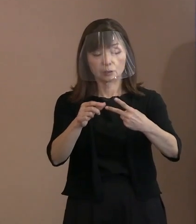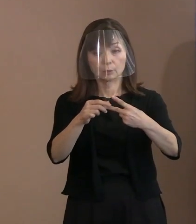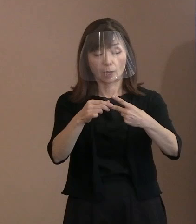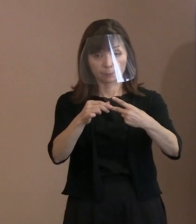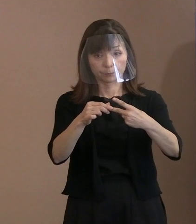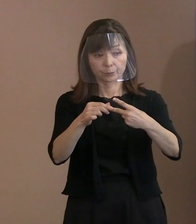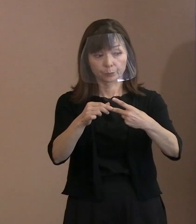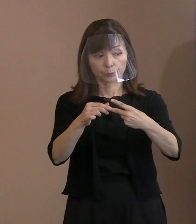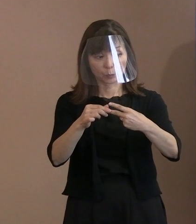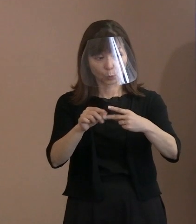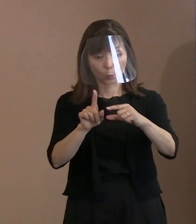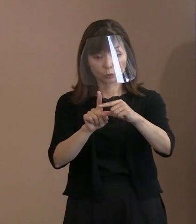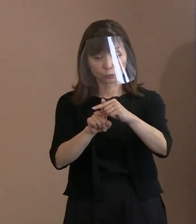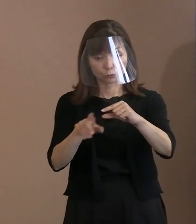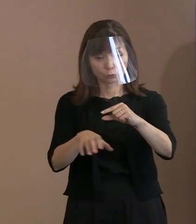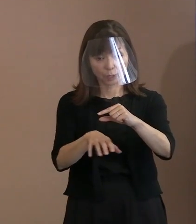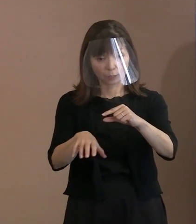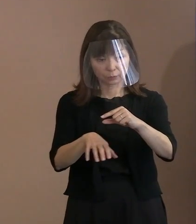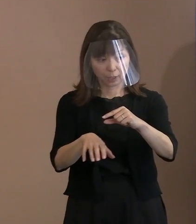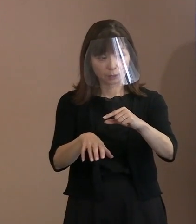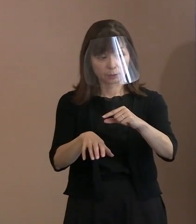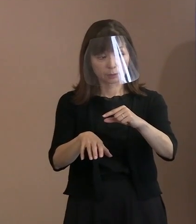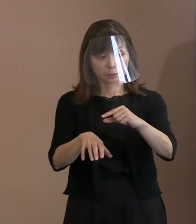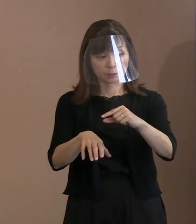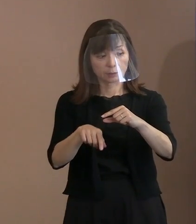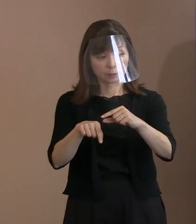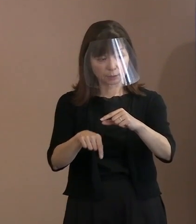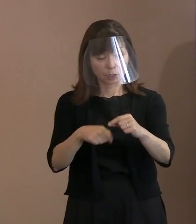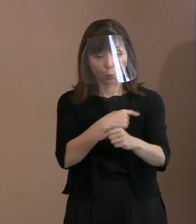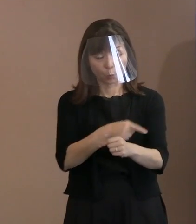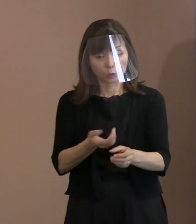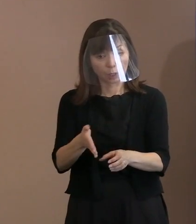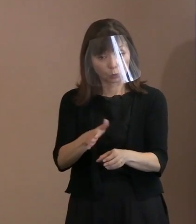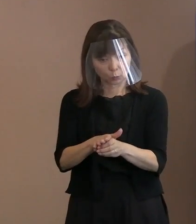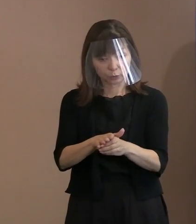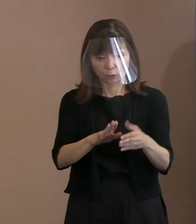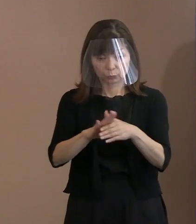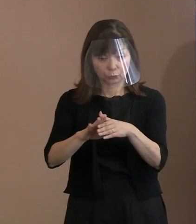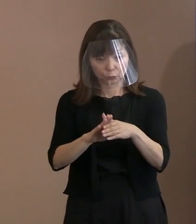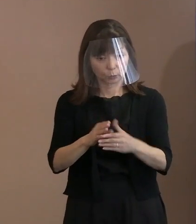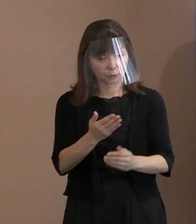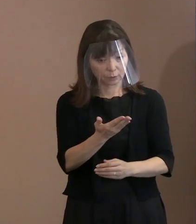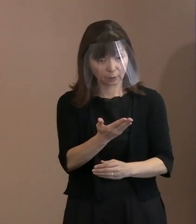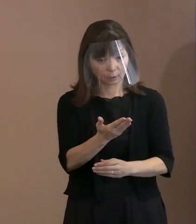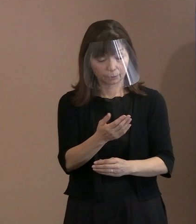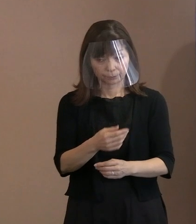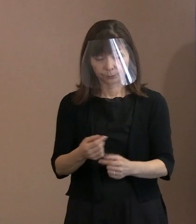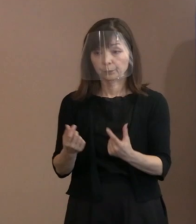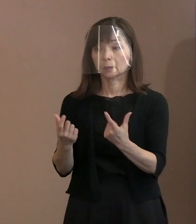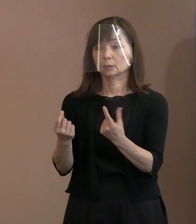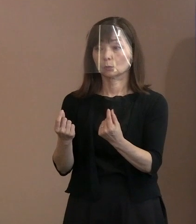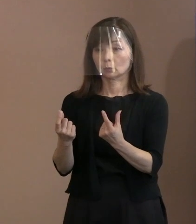その辺りを特にそういった 思いを込めたっていうことなんでしょうか｡ (市長)そうですね｡